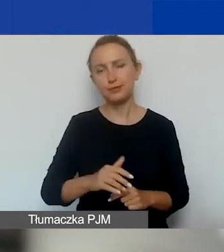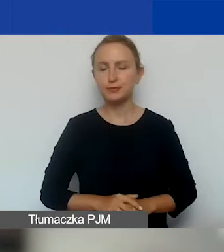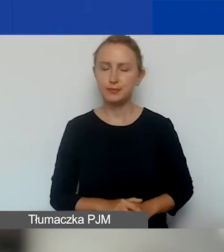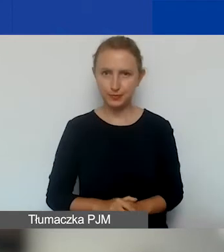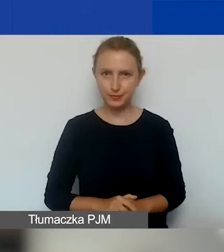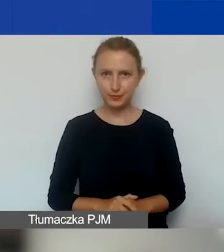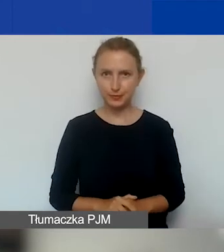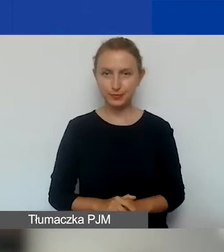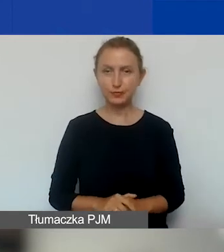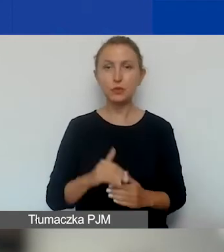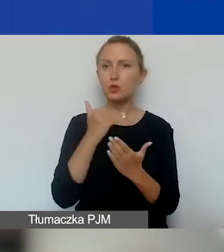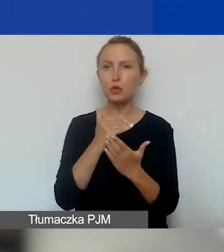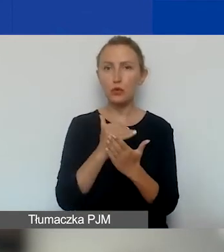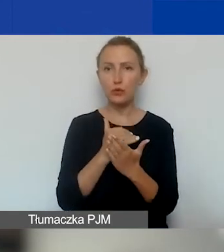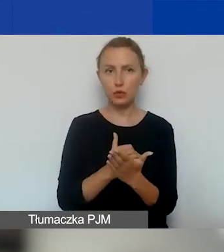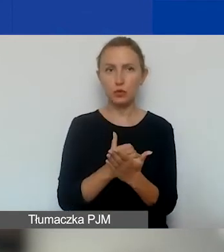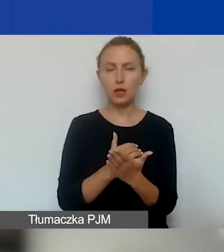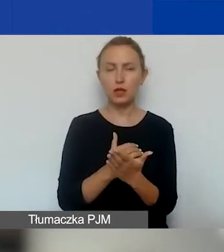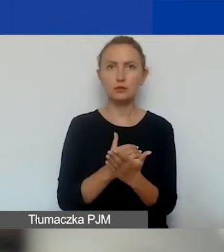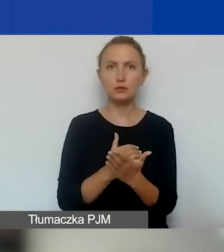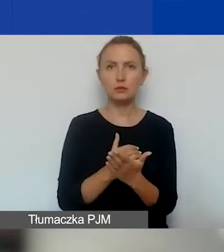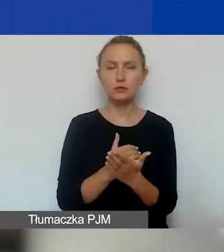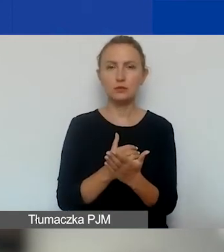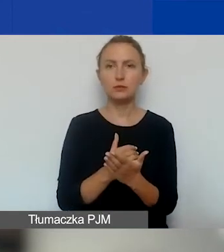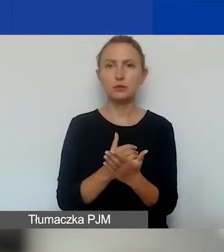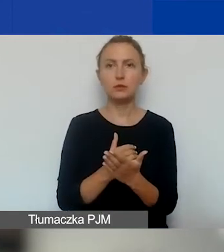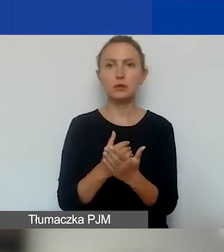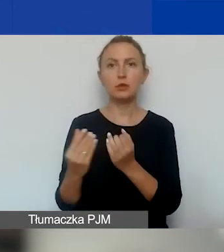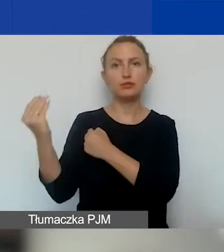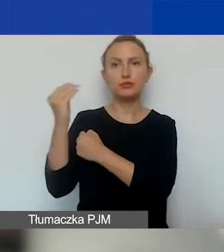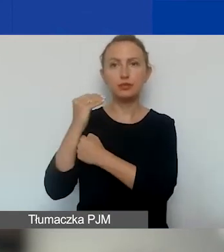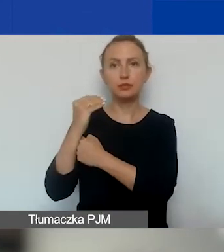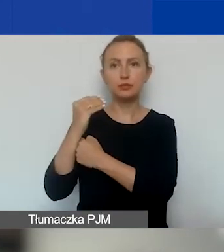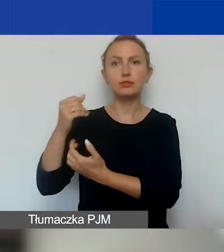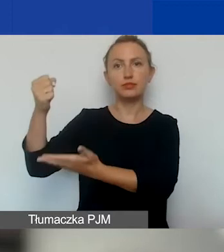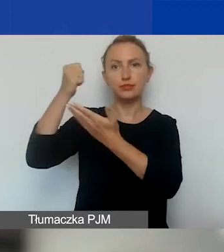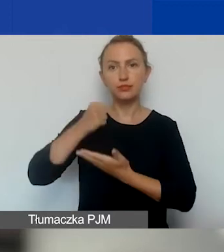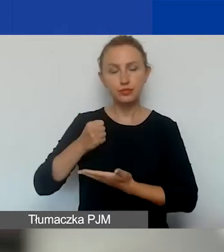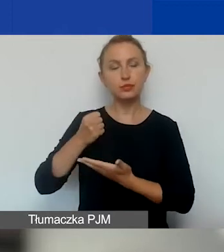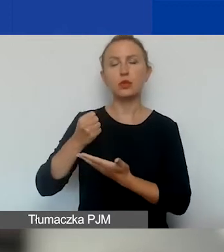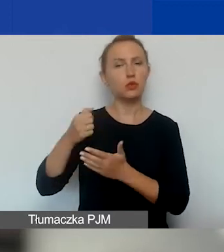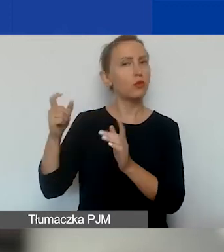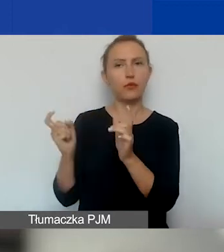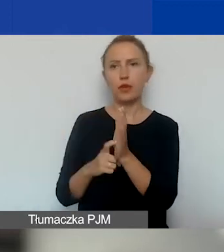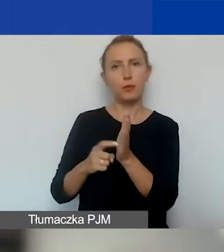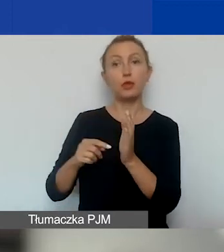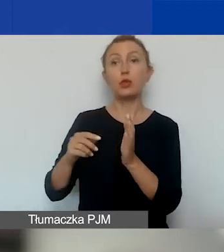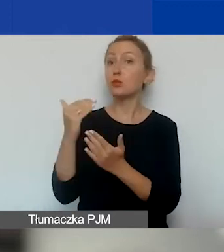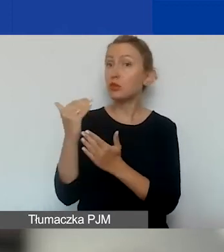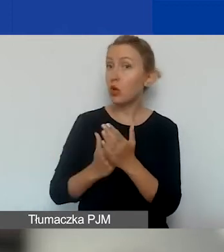To jest warunek też narzucony nam przez donorów. To jest program regionalny